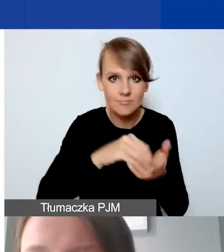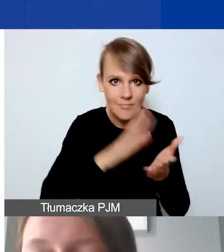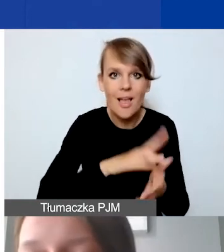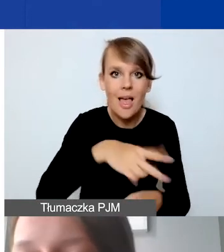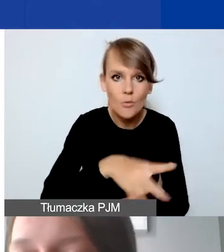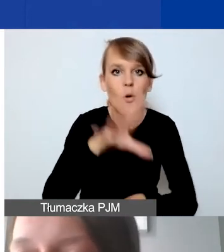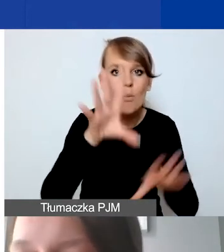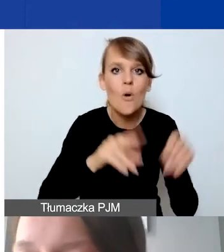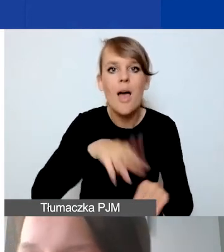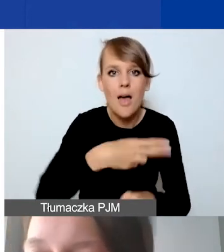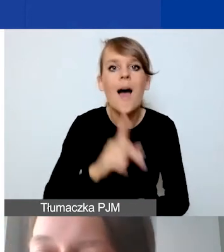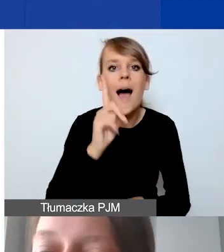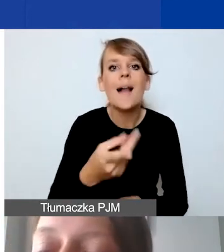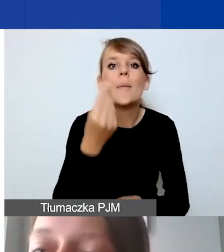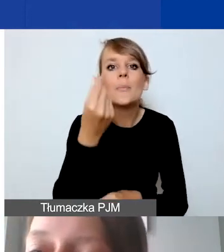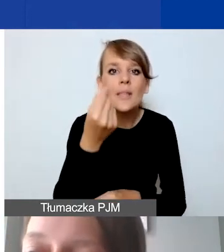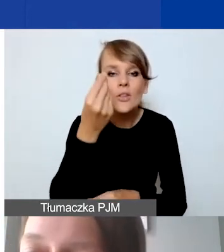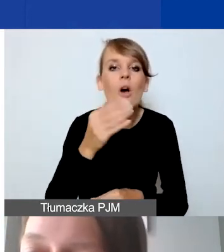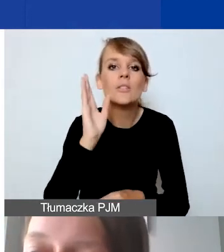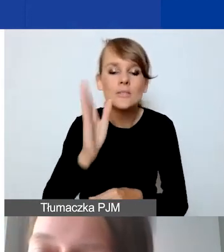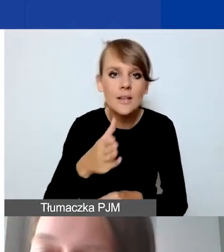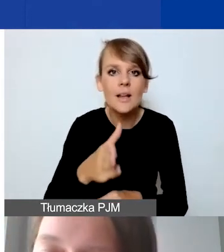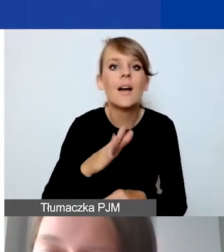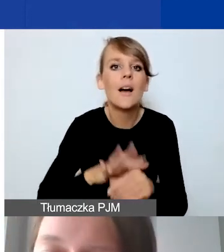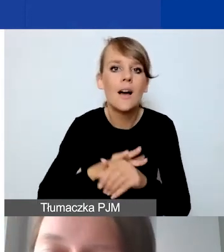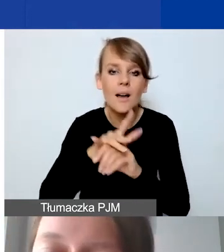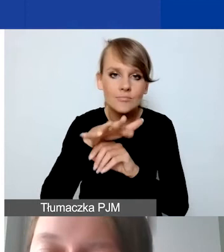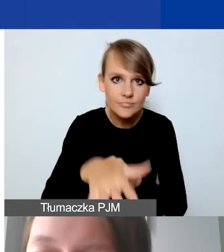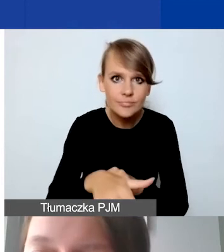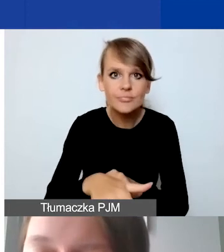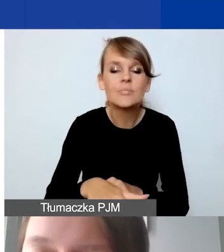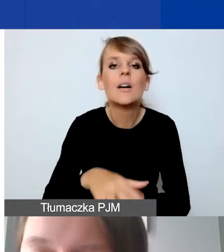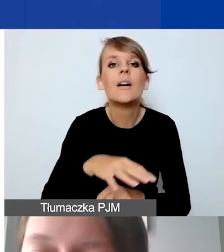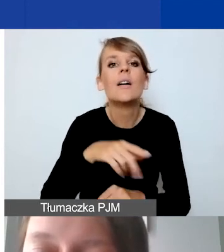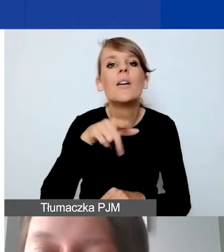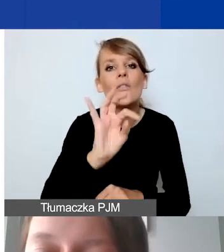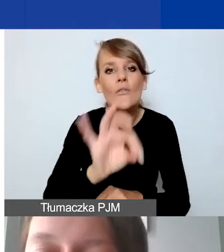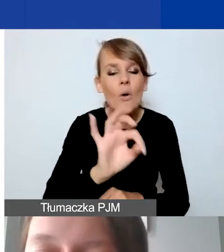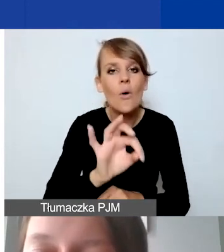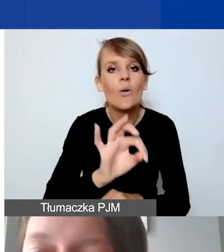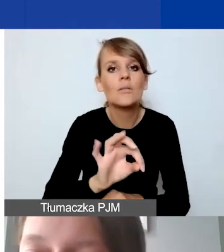Ale pieniądze będą przychodziły na państwa wydzielone, wyodrębnione rachunki bankowe,